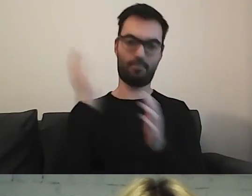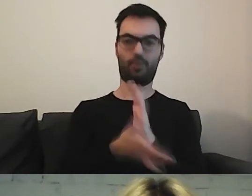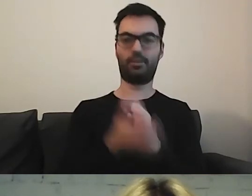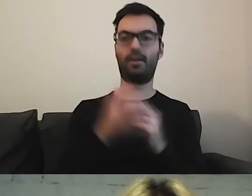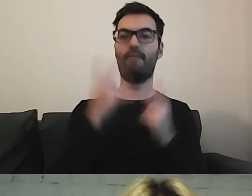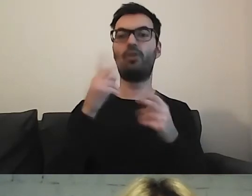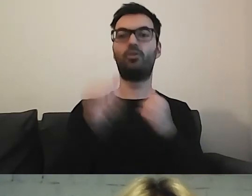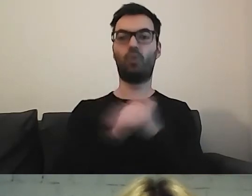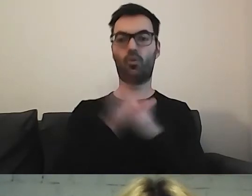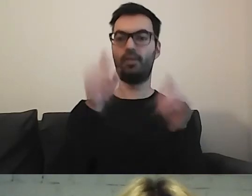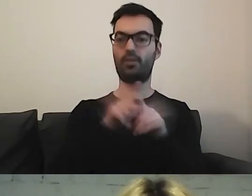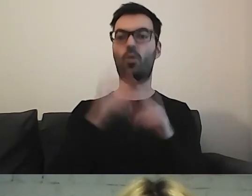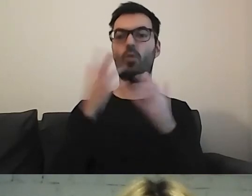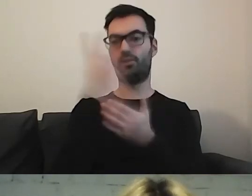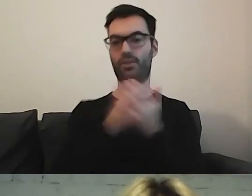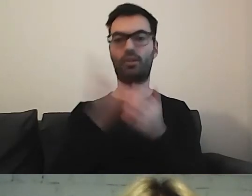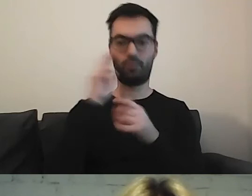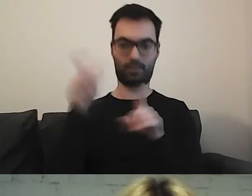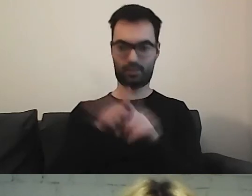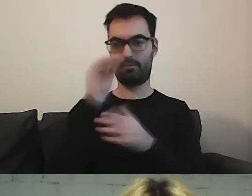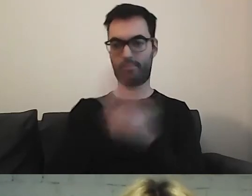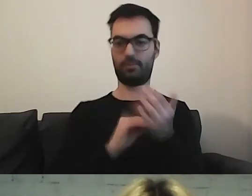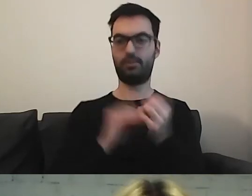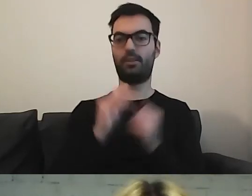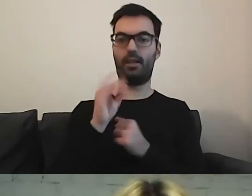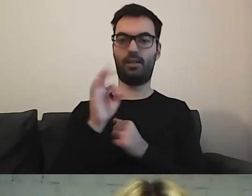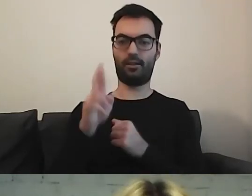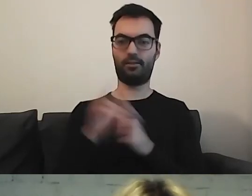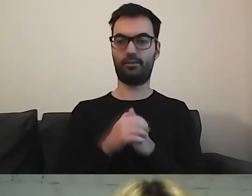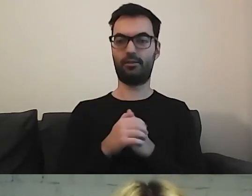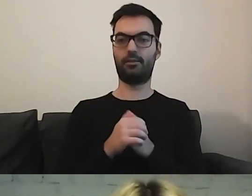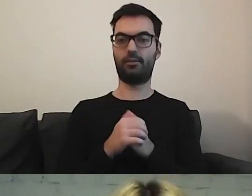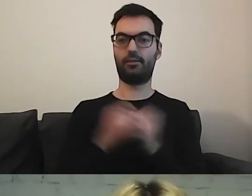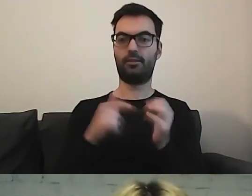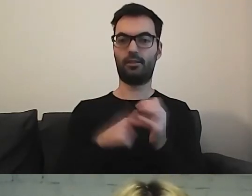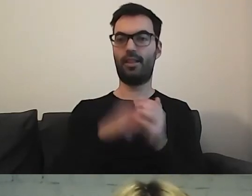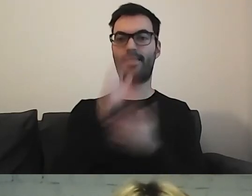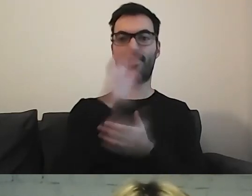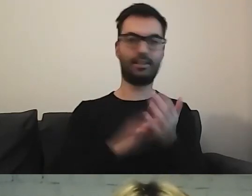również językiem łatwym do czytania i zrozumienia, Easy-to-Read”. Przecież to tekst, a nie język, prawda?